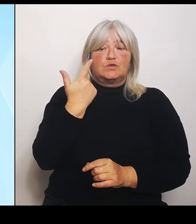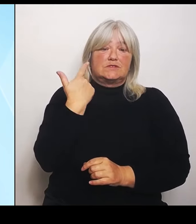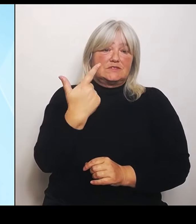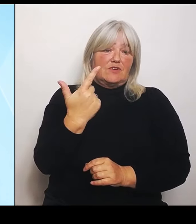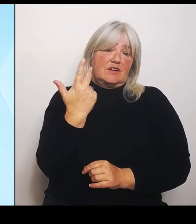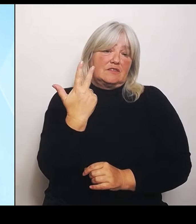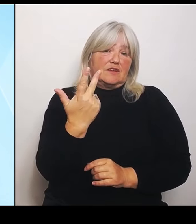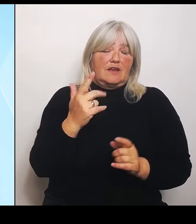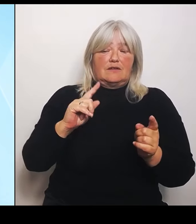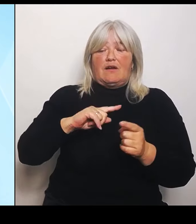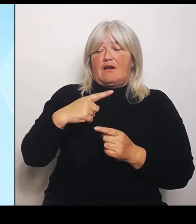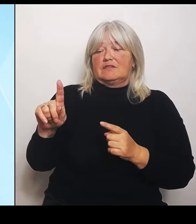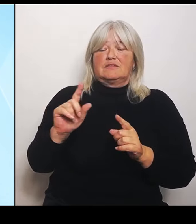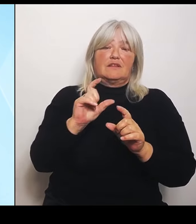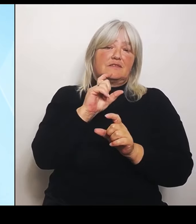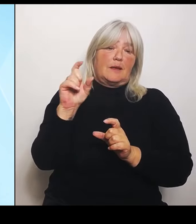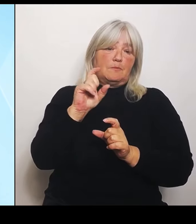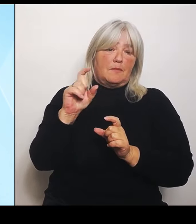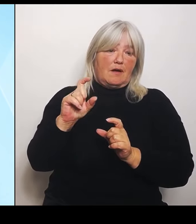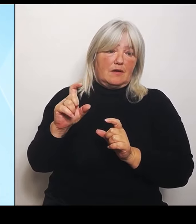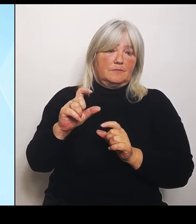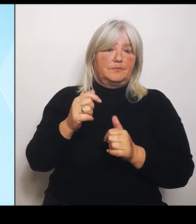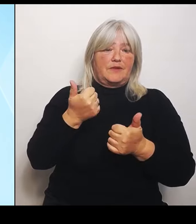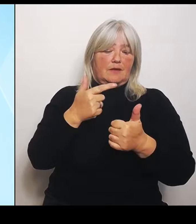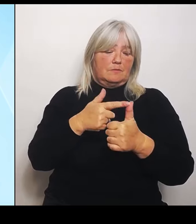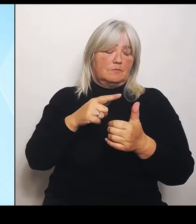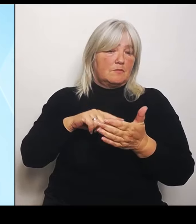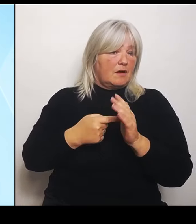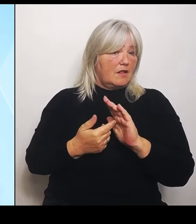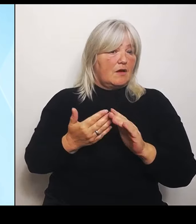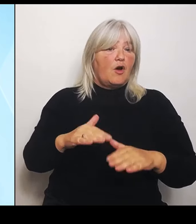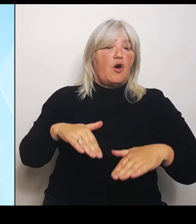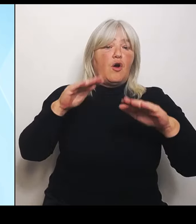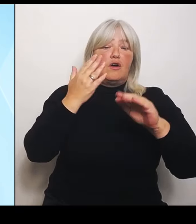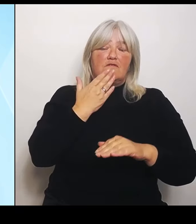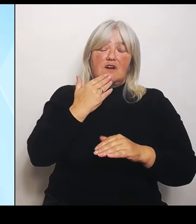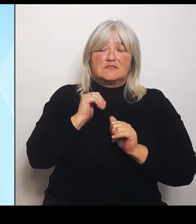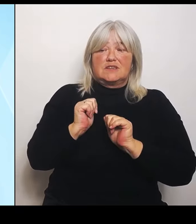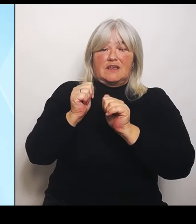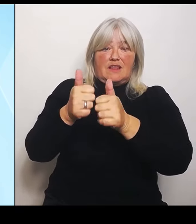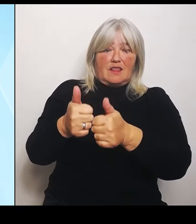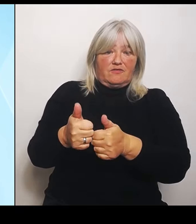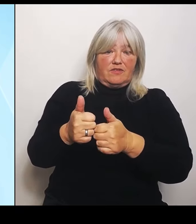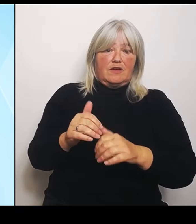Hochwasserhilfe, Hochwasserhilfe in zwei Aspekten. Aspekt Nummer eins: